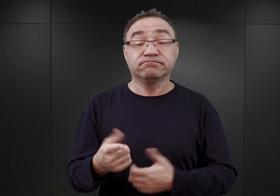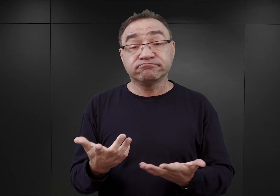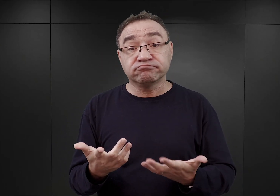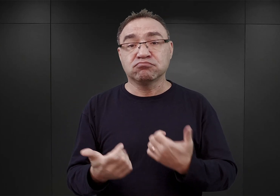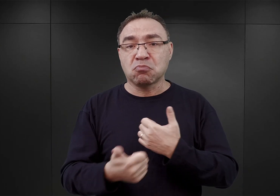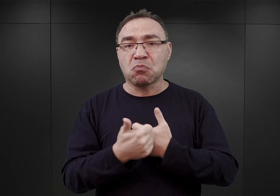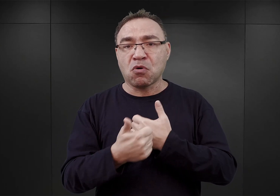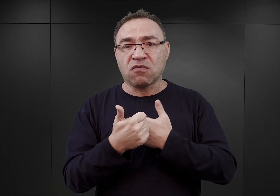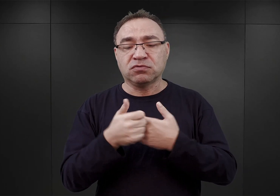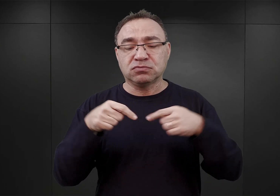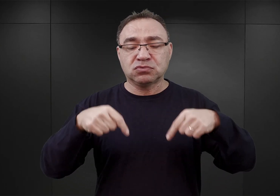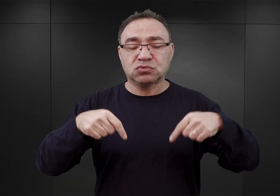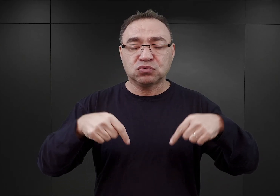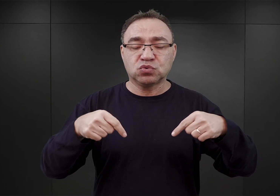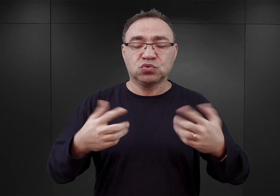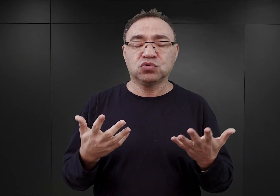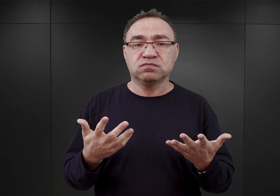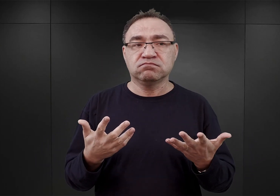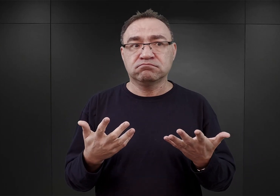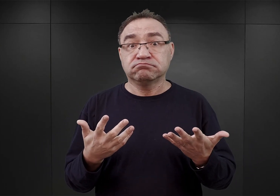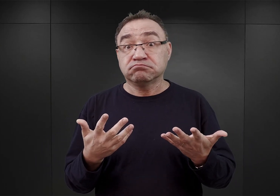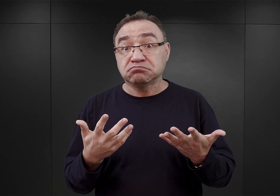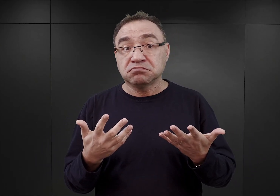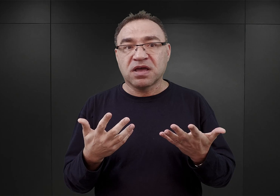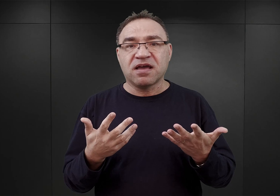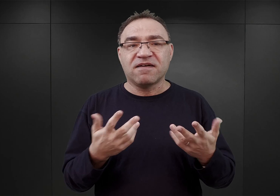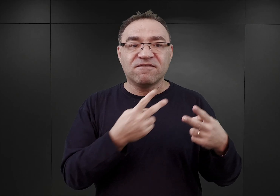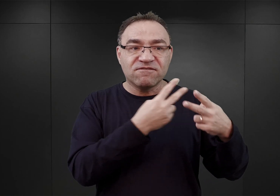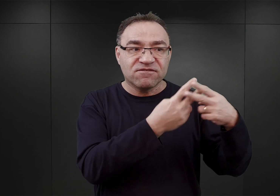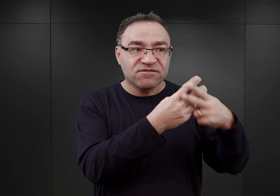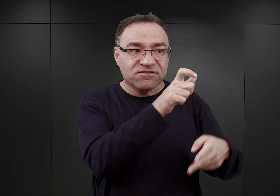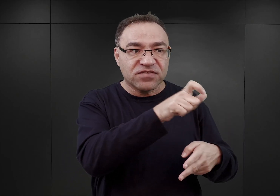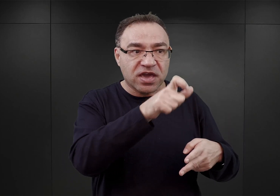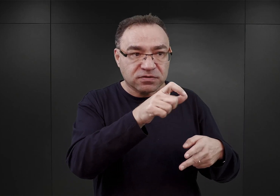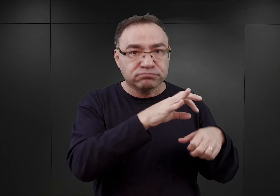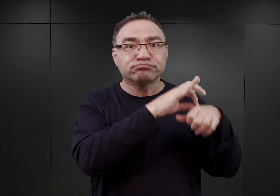że pojawiła się już możliwość przenoszenia kolejnych więźniów do obozów w Rzeszy,